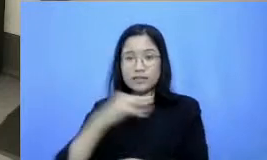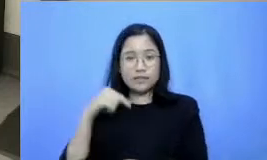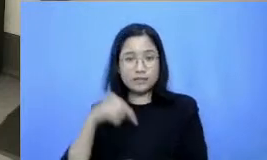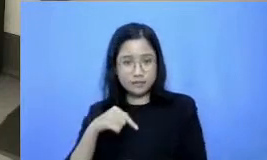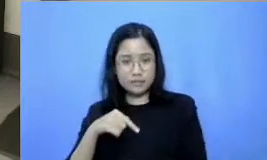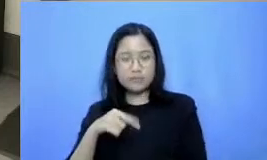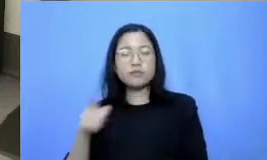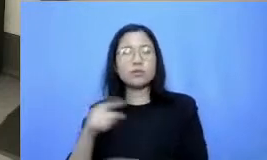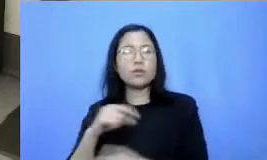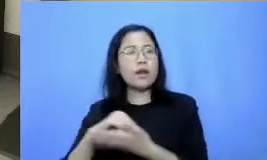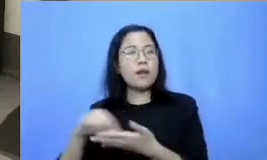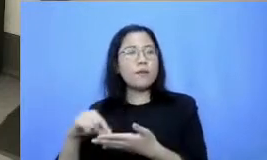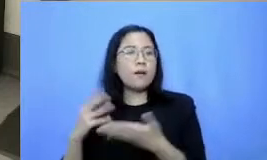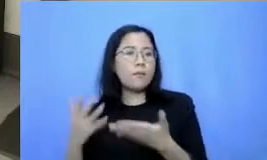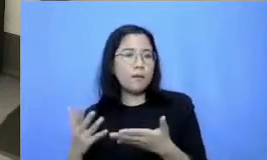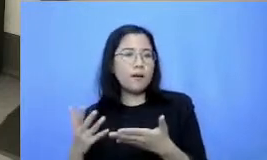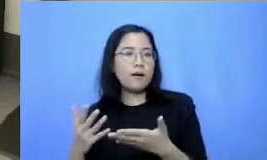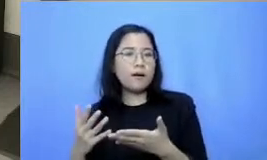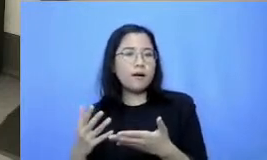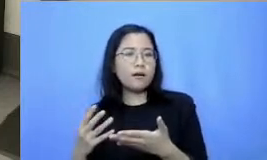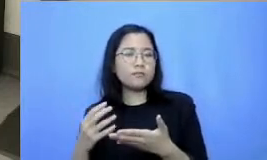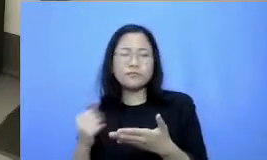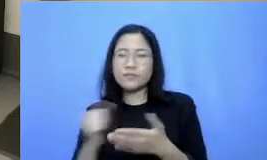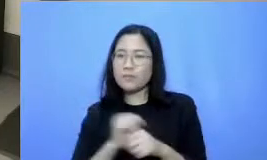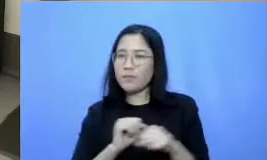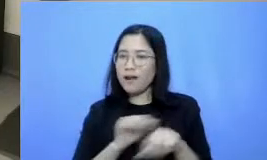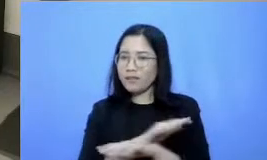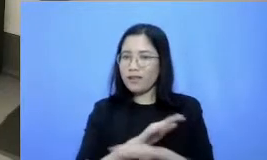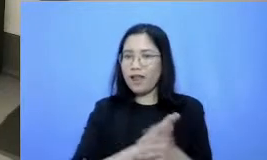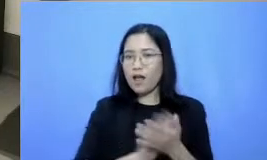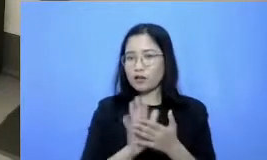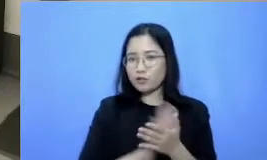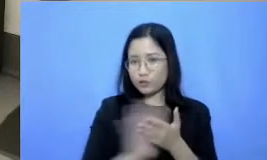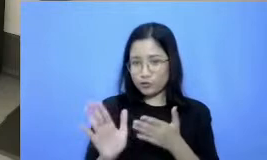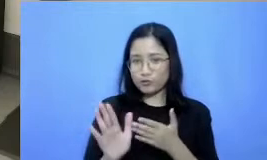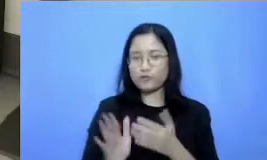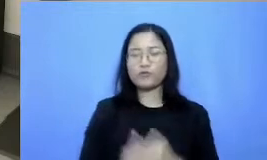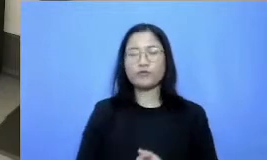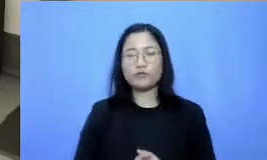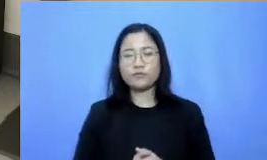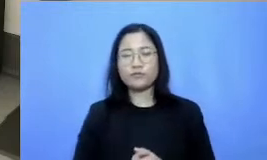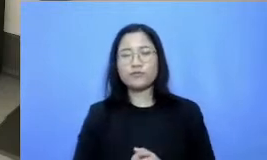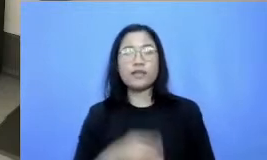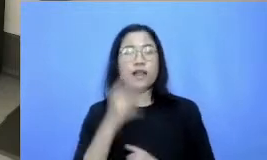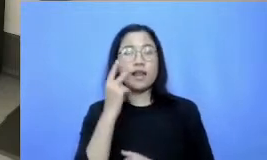langsung bisa praktek gitu Bapak Ibu kita langsung pakai Bapak Ibu ya video tips bersama host kita